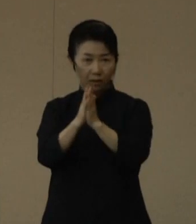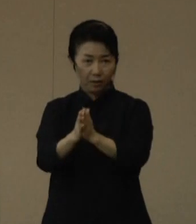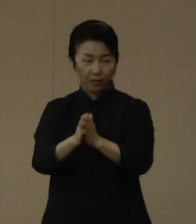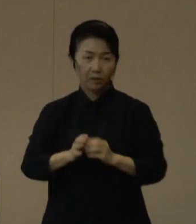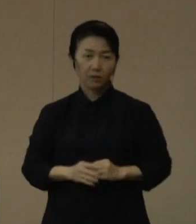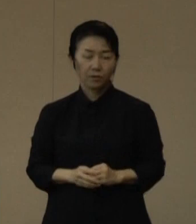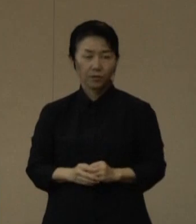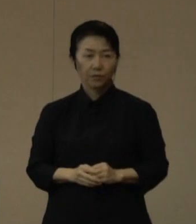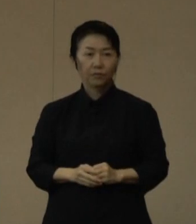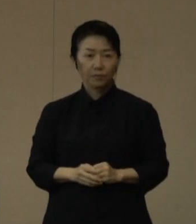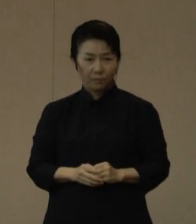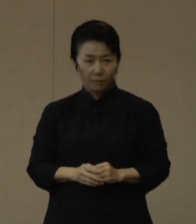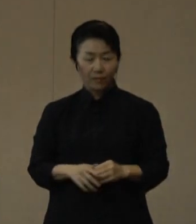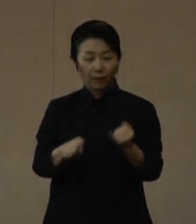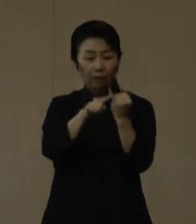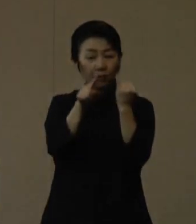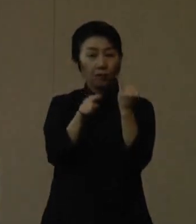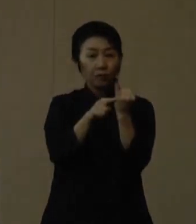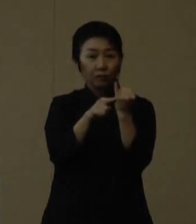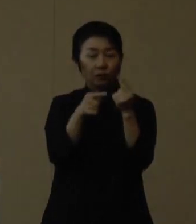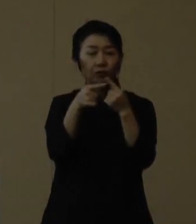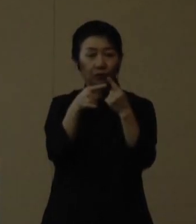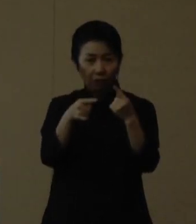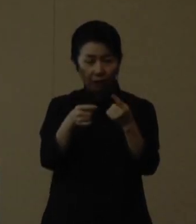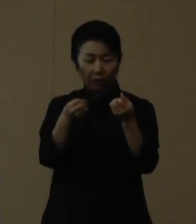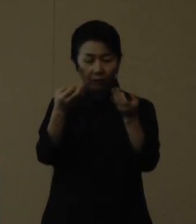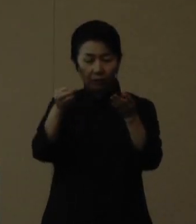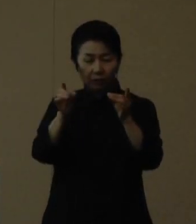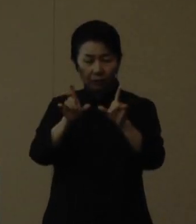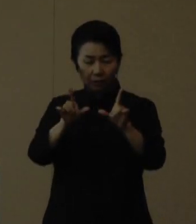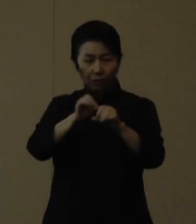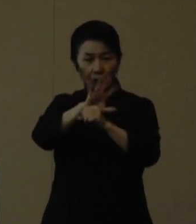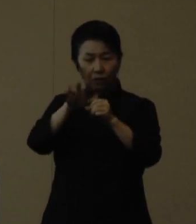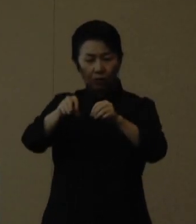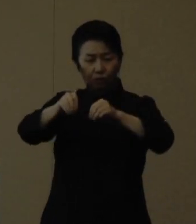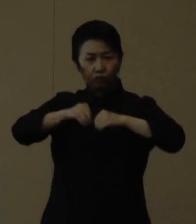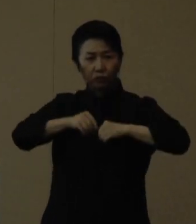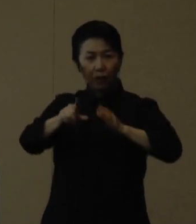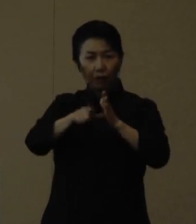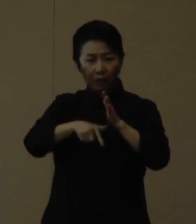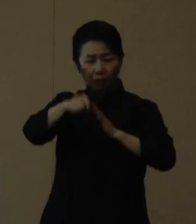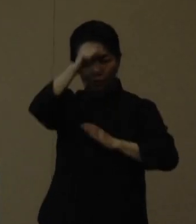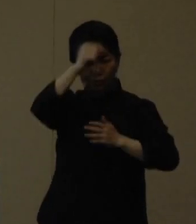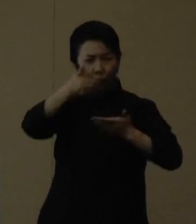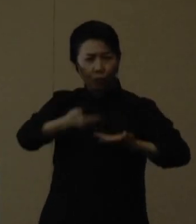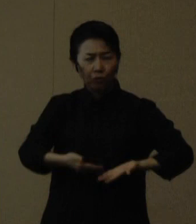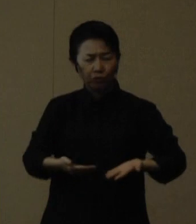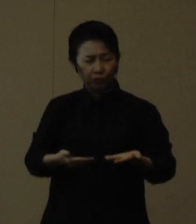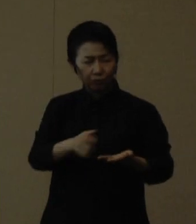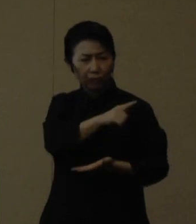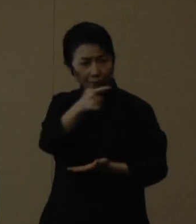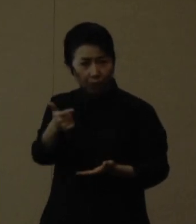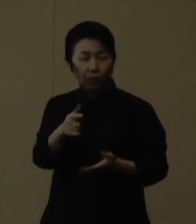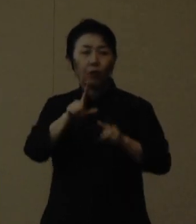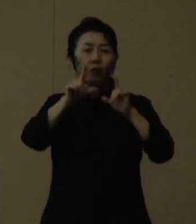妊婦の方は新型コロナウイルスに感染すると、重症化リスクが高まる可能性が報告されており、 感染の拡大も続いてます